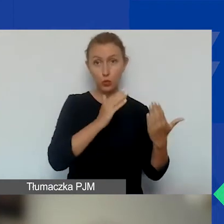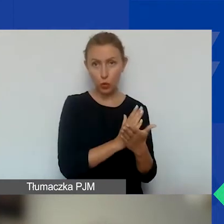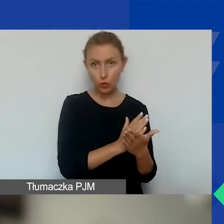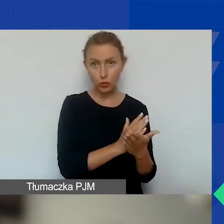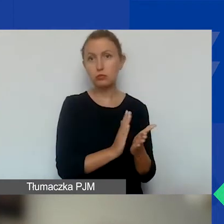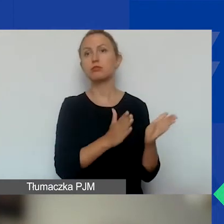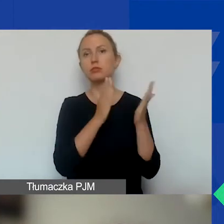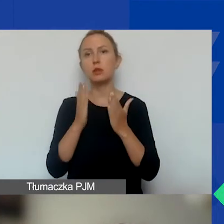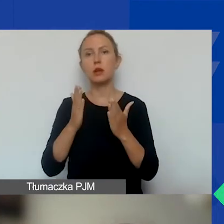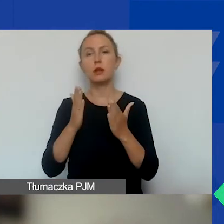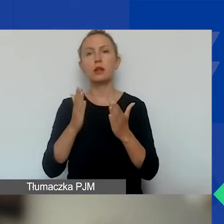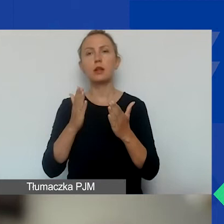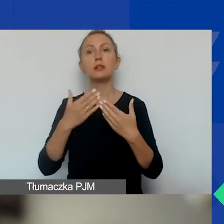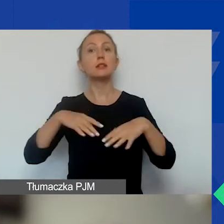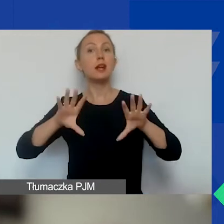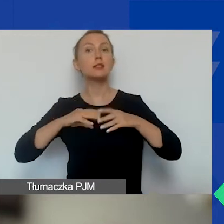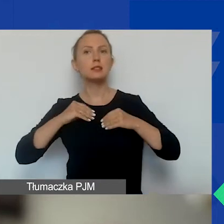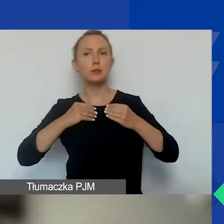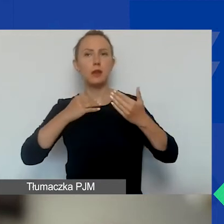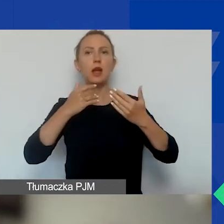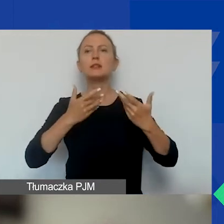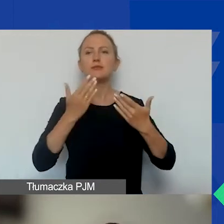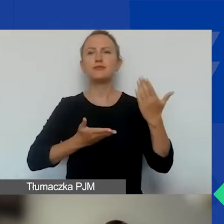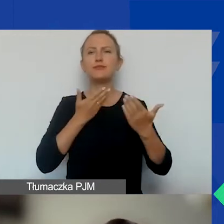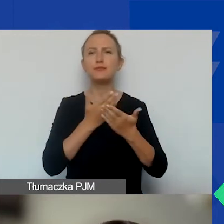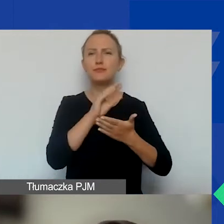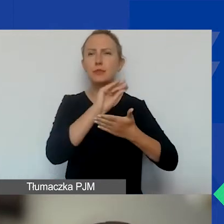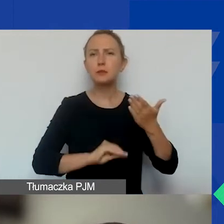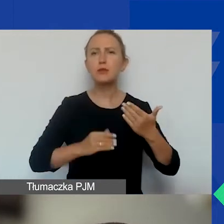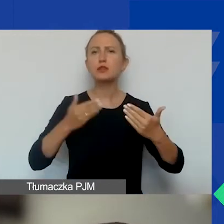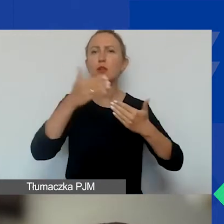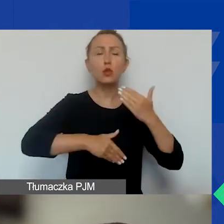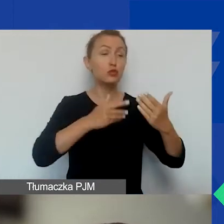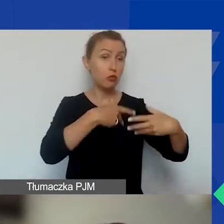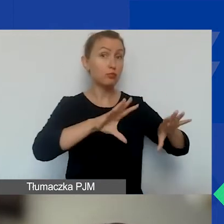i zostanie zaakceptowane sprawozdanie końcowe. Tu jest inaczej niż w projekcie tematycznym.